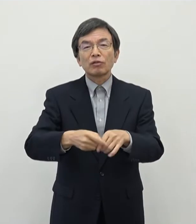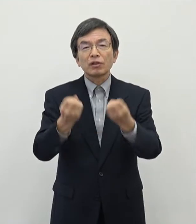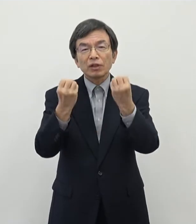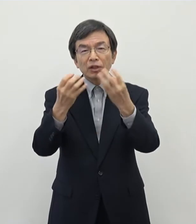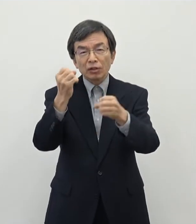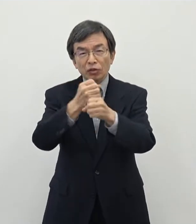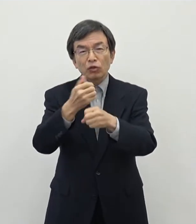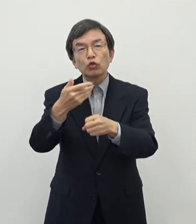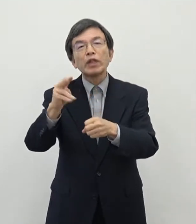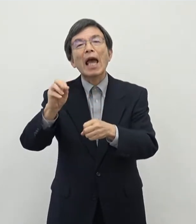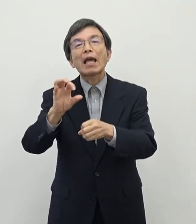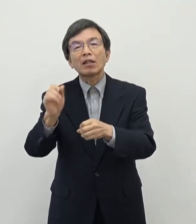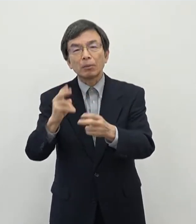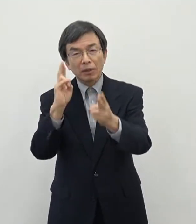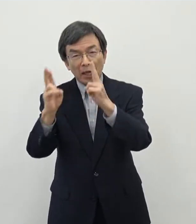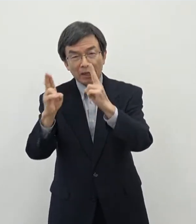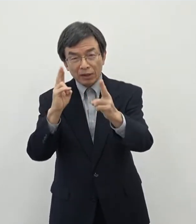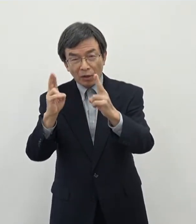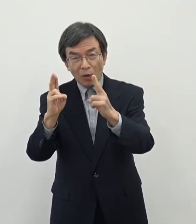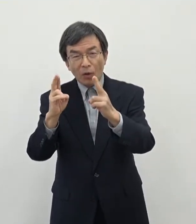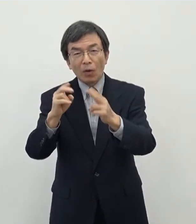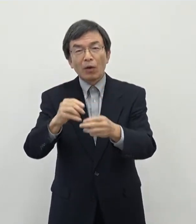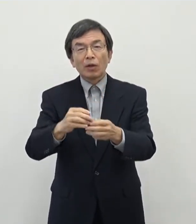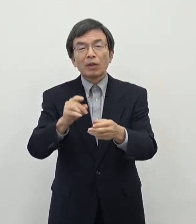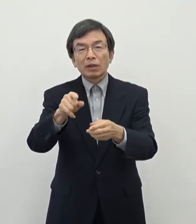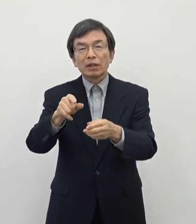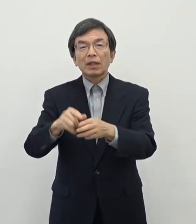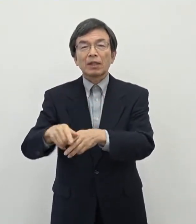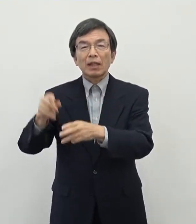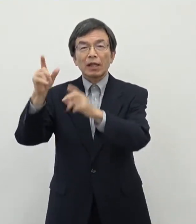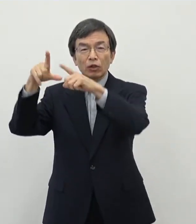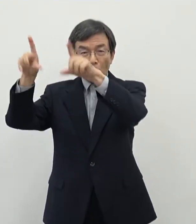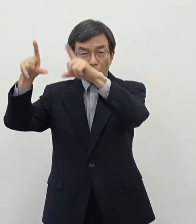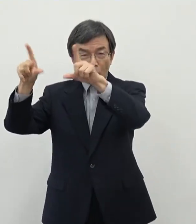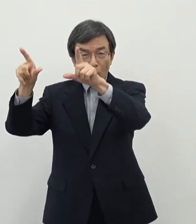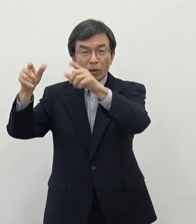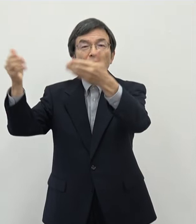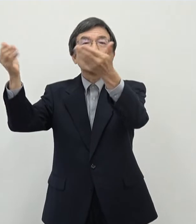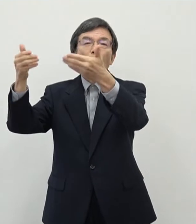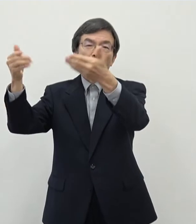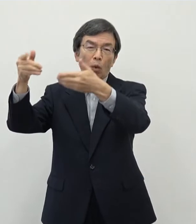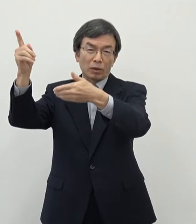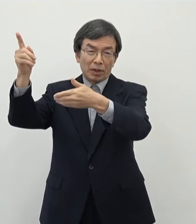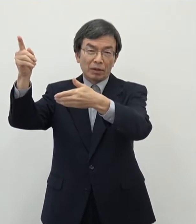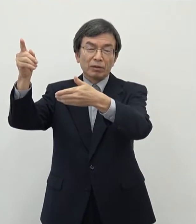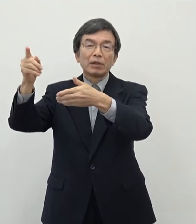主にはですね 首都圏などで事業されているような方々に対しまして やはり地方での